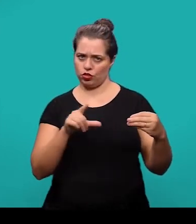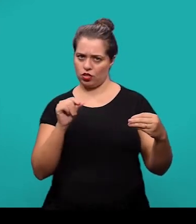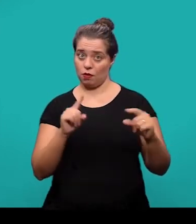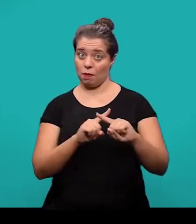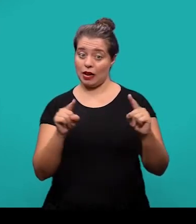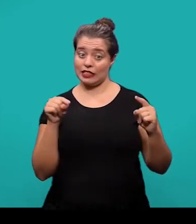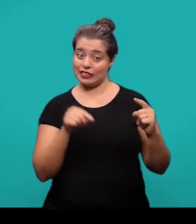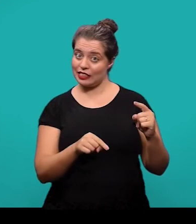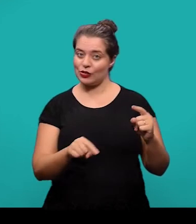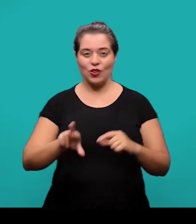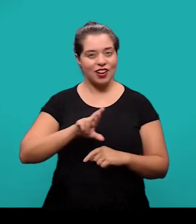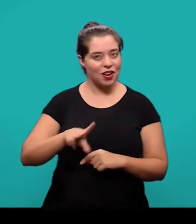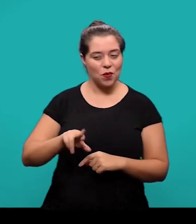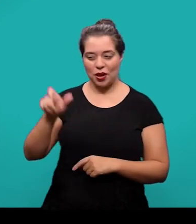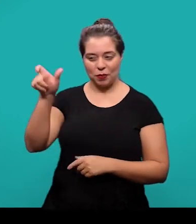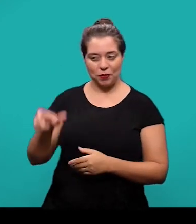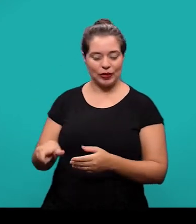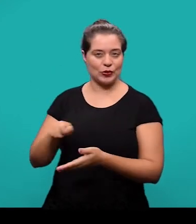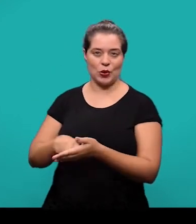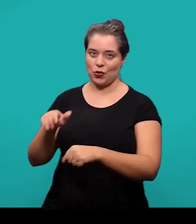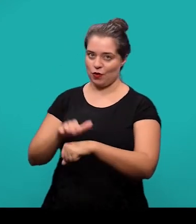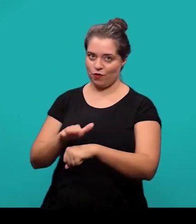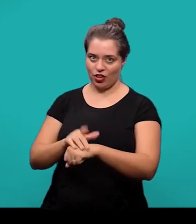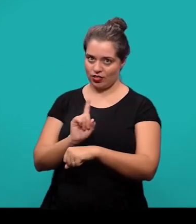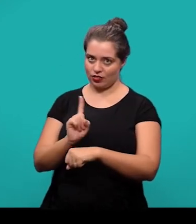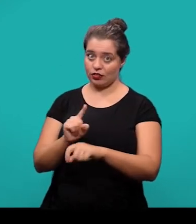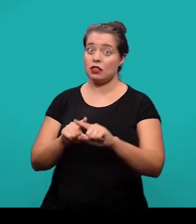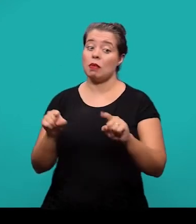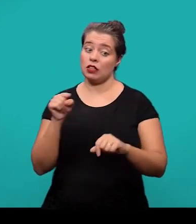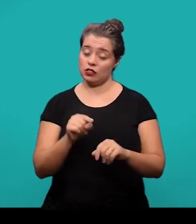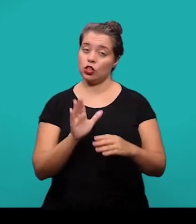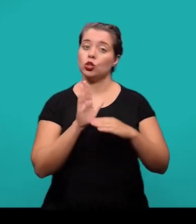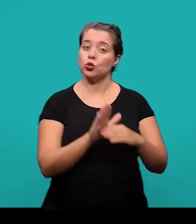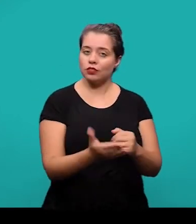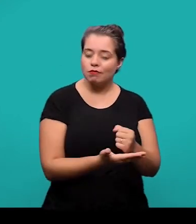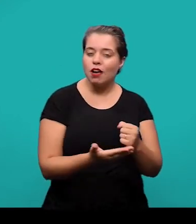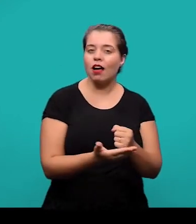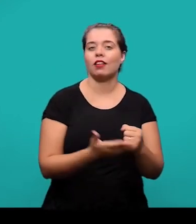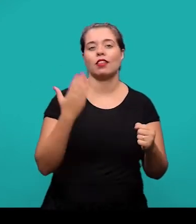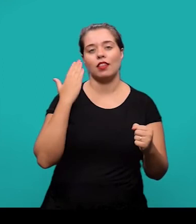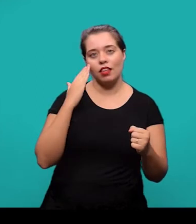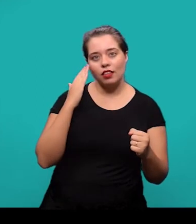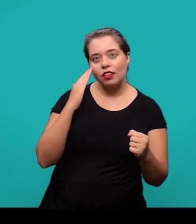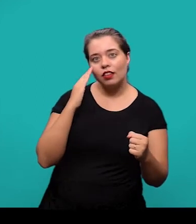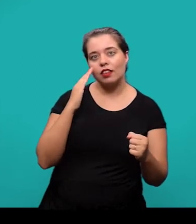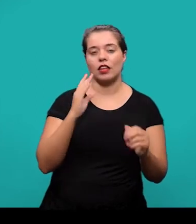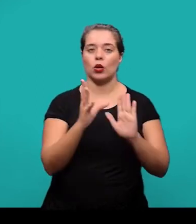que não foi elaborado pelo autor, mas que vai servir de fundamentação ou comprovação para o conteúdo que foi tratado